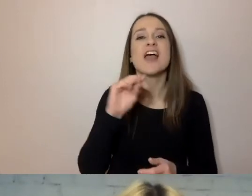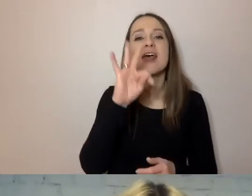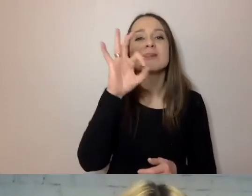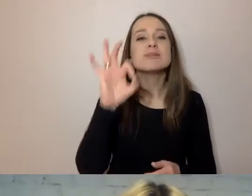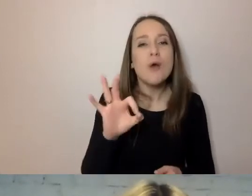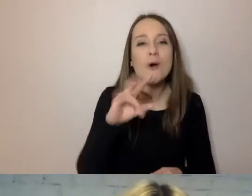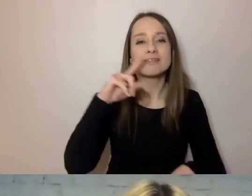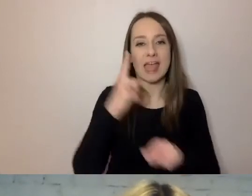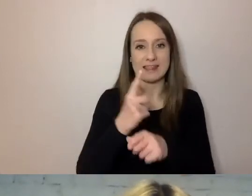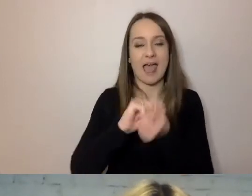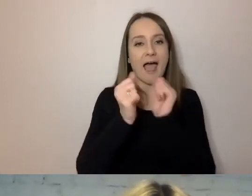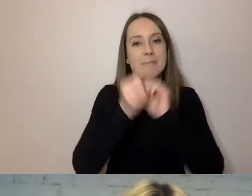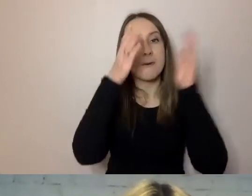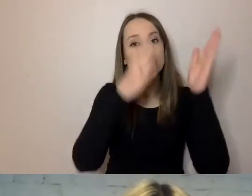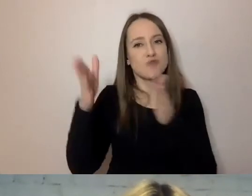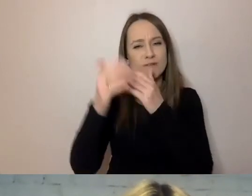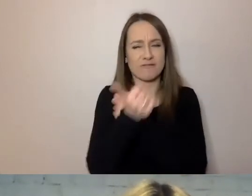Nie było wiadomo, kto to zrobił.